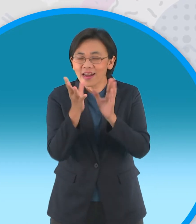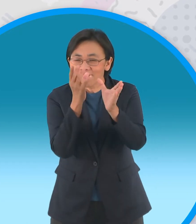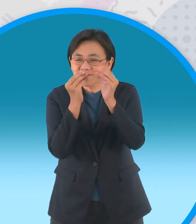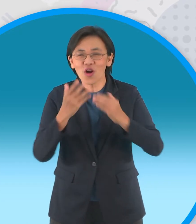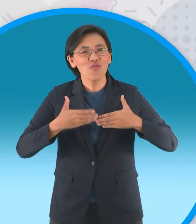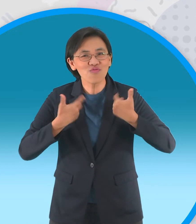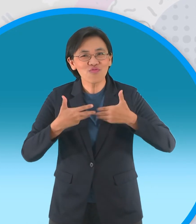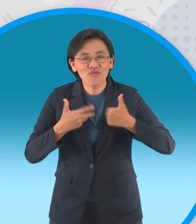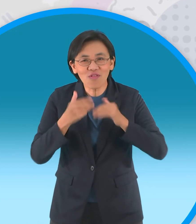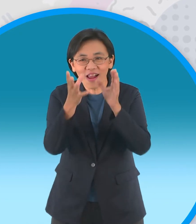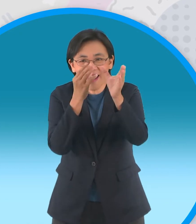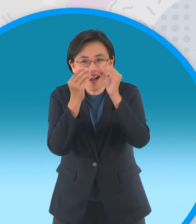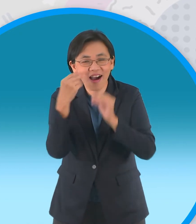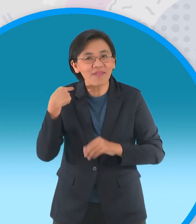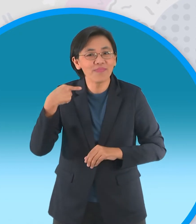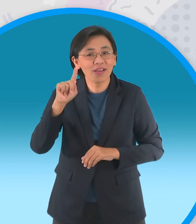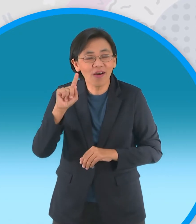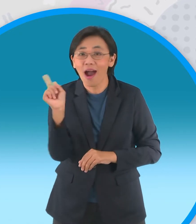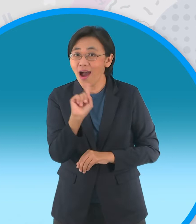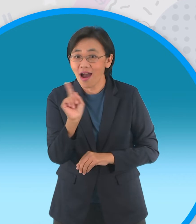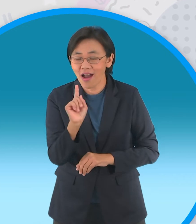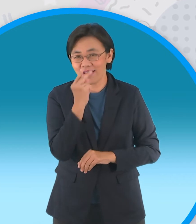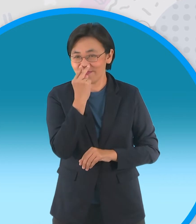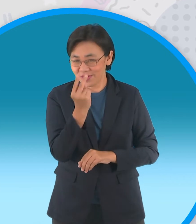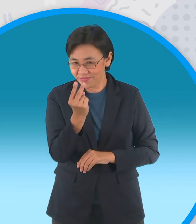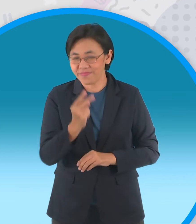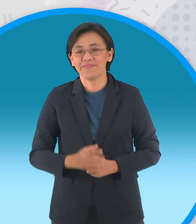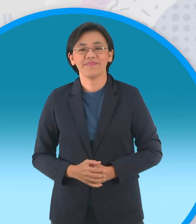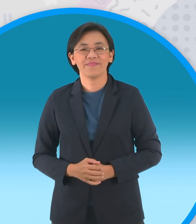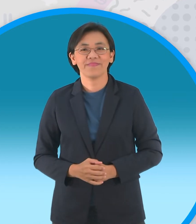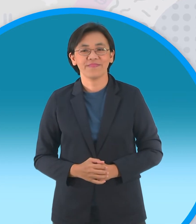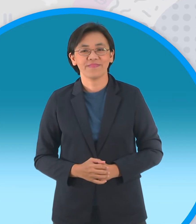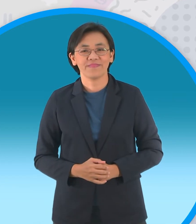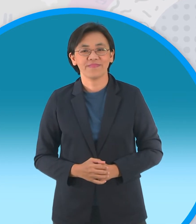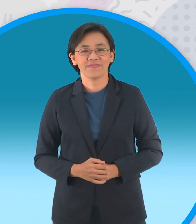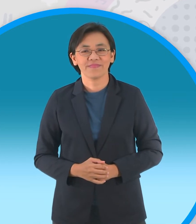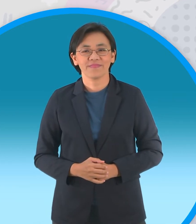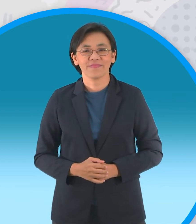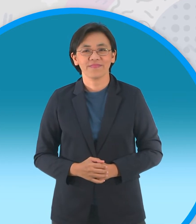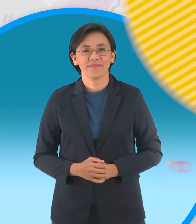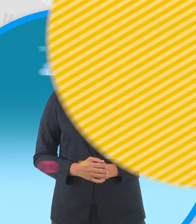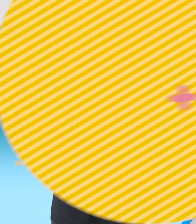สาระด้วยนะจะเป็นอะไรไปชมกันเลยนะจ๊ะไป ชมกันเลยครับ